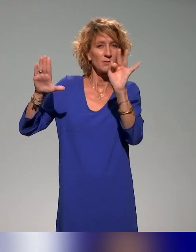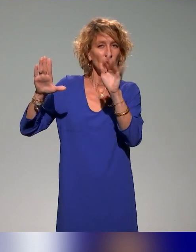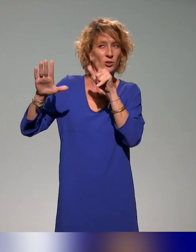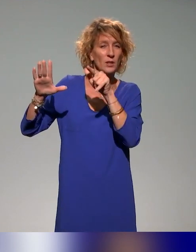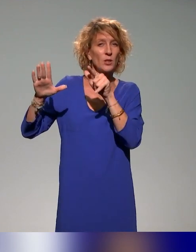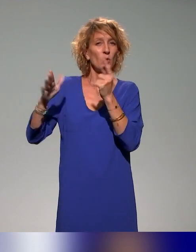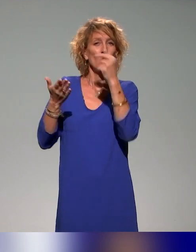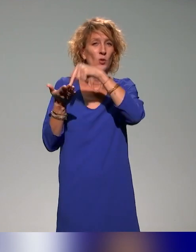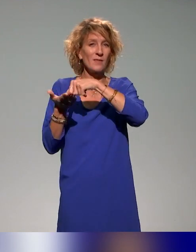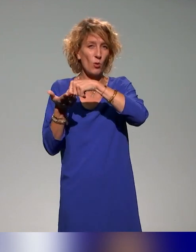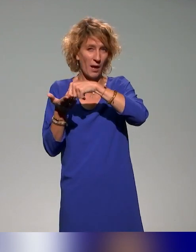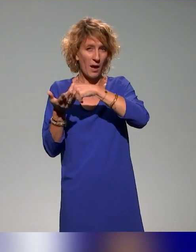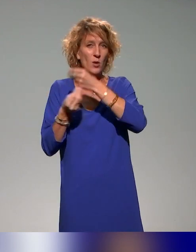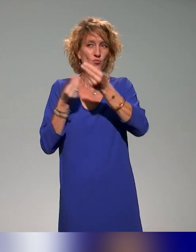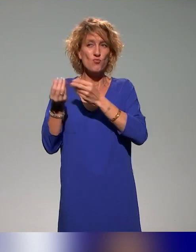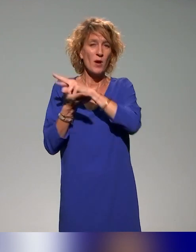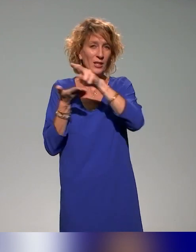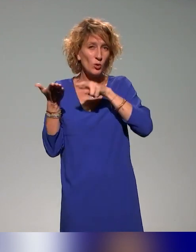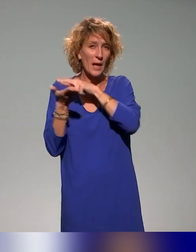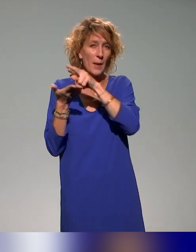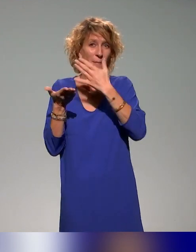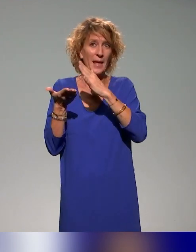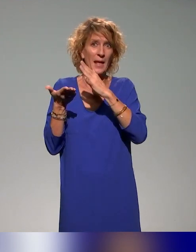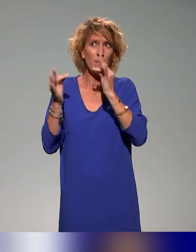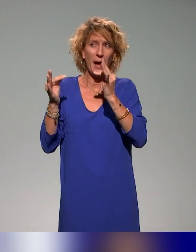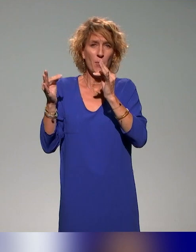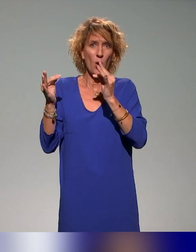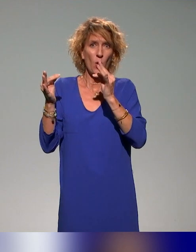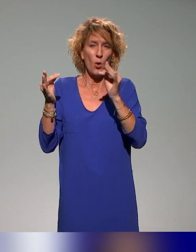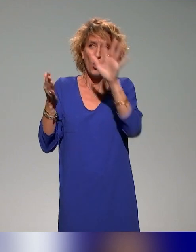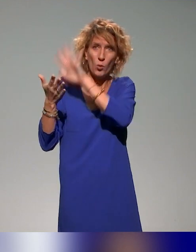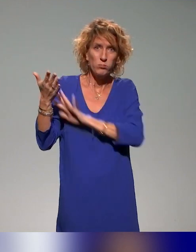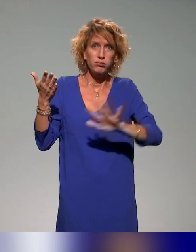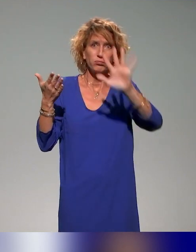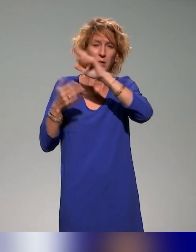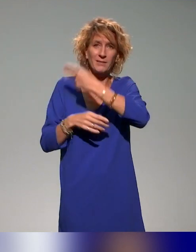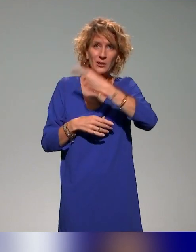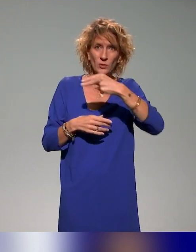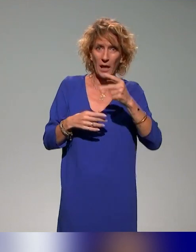La question, c'est : est-ce qu'il y a des actions nationales qui sont mises en place au niveau de la pédagogie inclusive ?